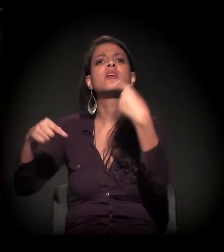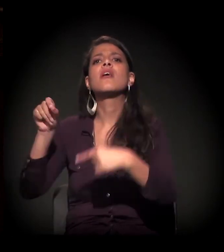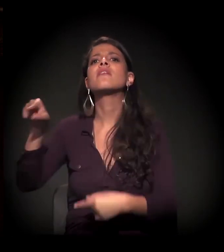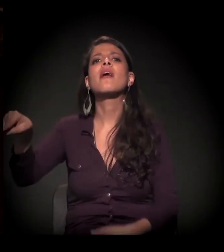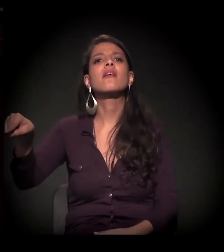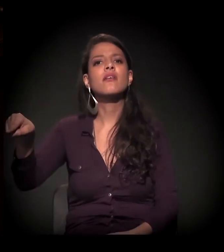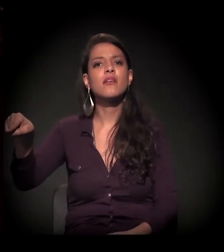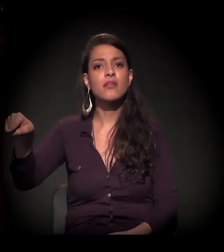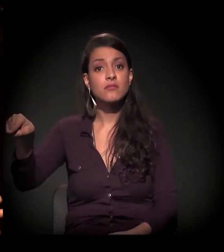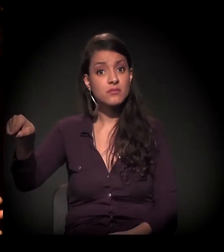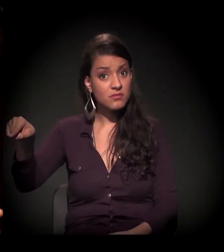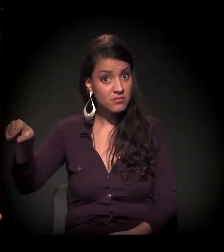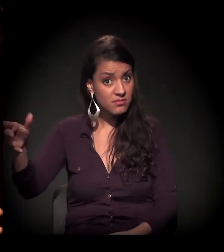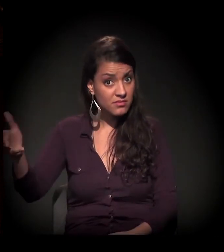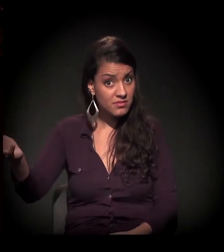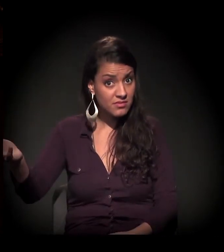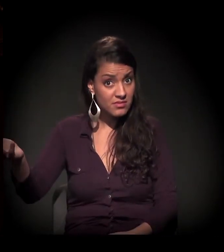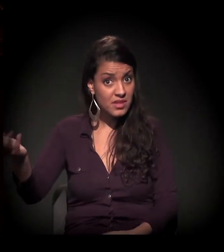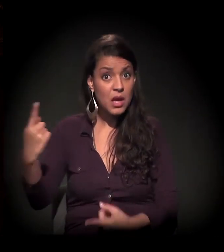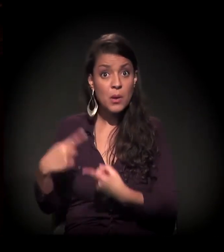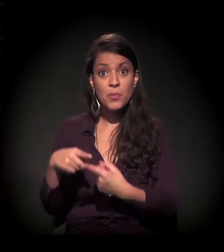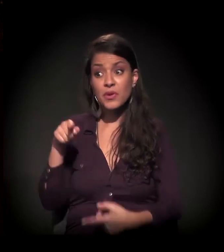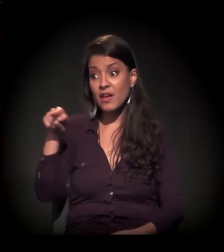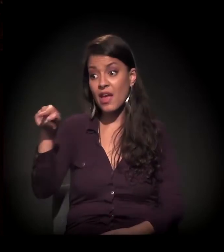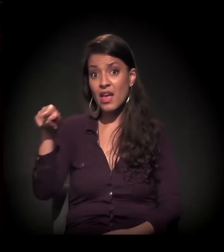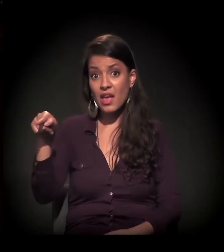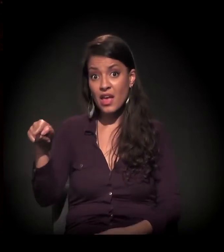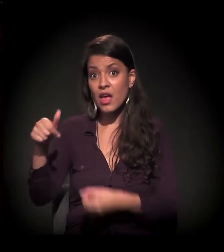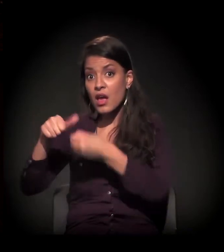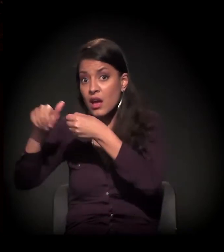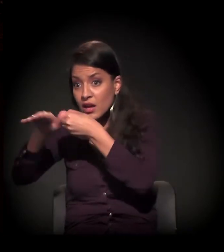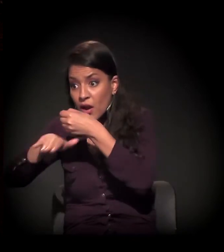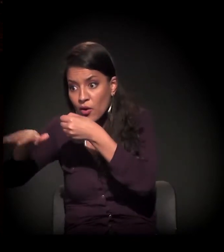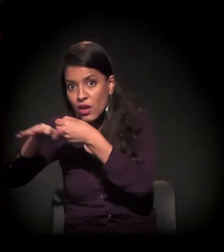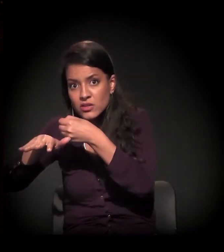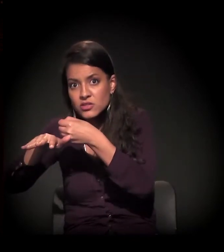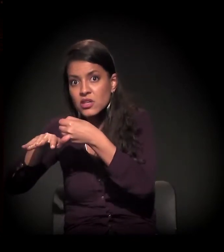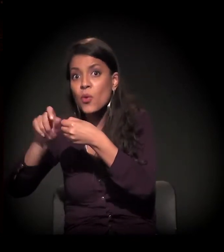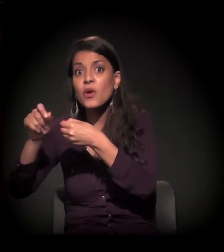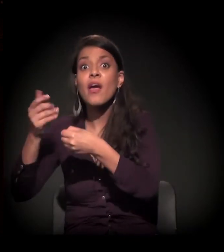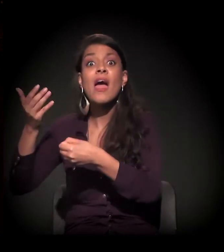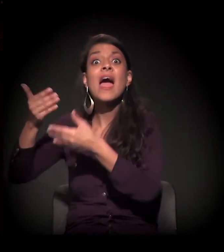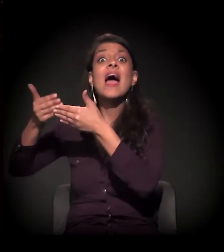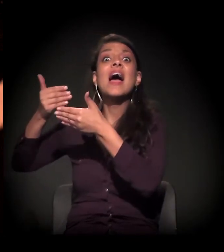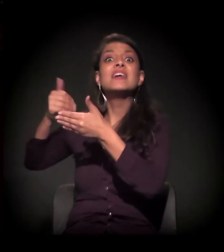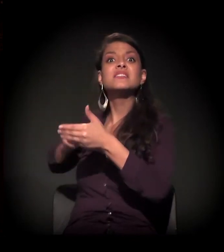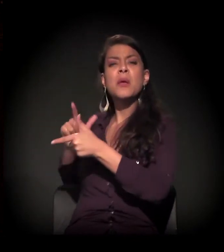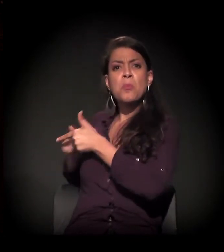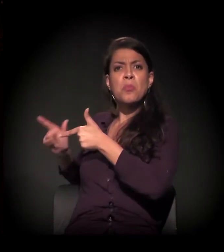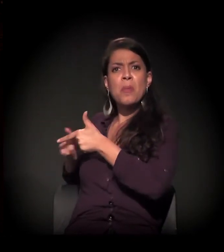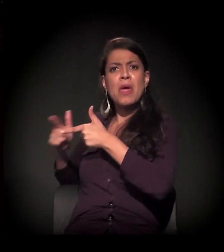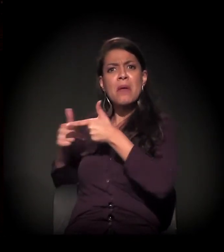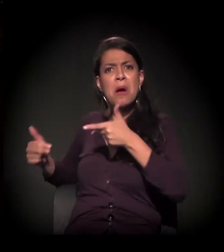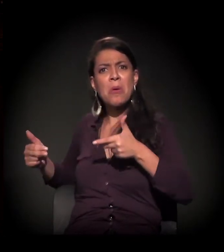Porque a Cracolândia, na verdade, ela é só o gargalo de diversas mazelas sociais que existem muito antes da Cracolândia,